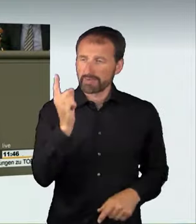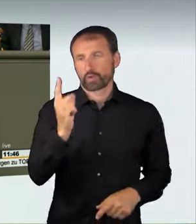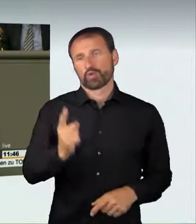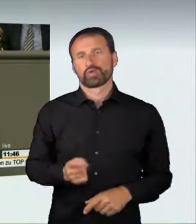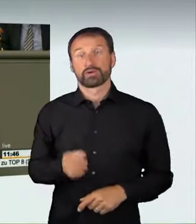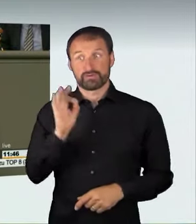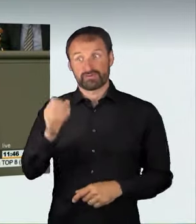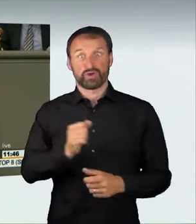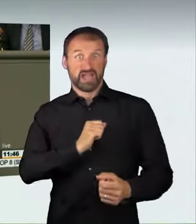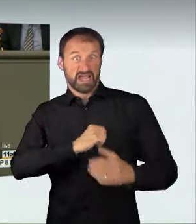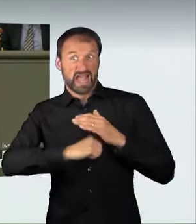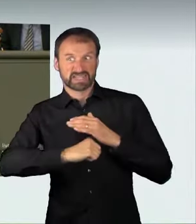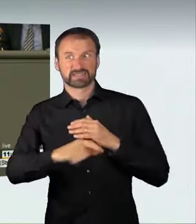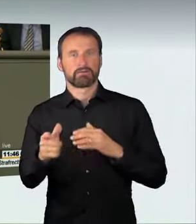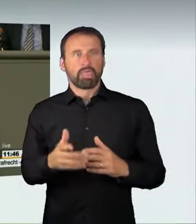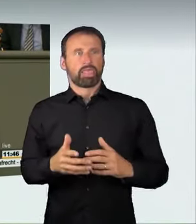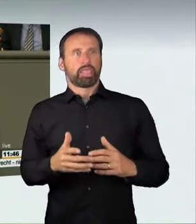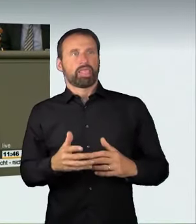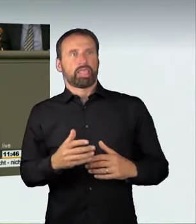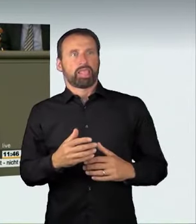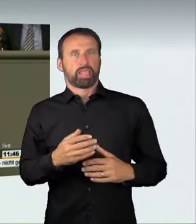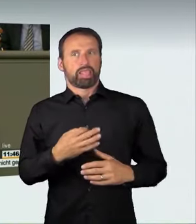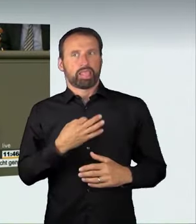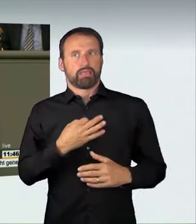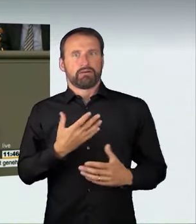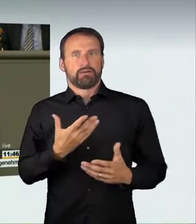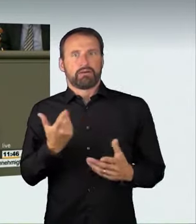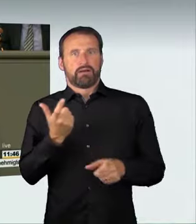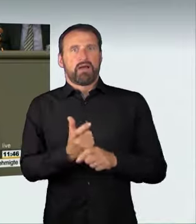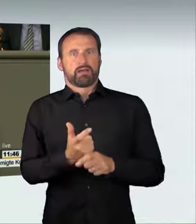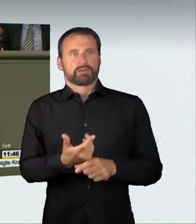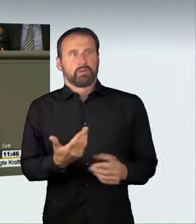da sie sich in besonderer Form über ihr Auto definieren, und dadurch